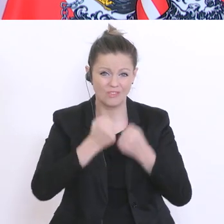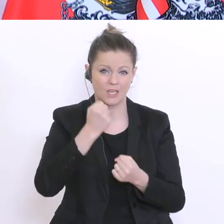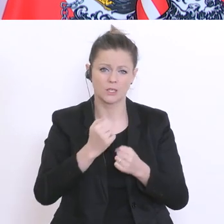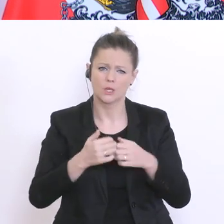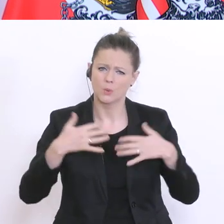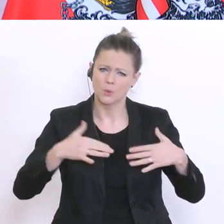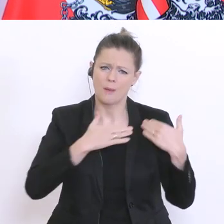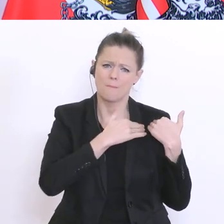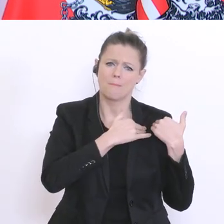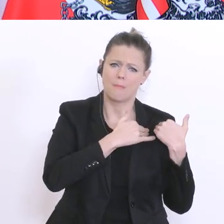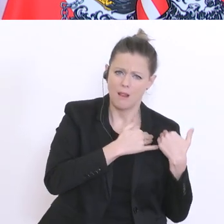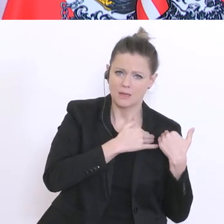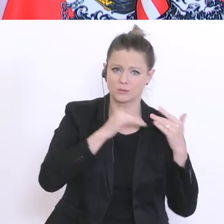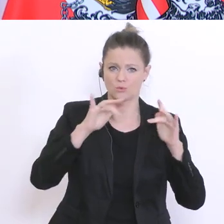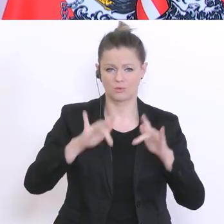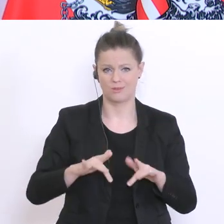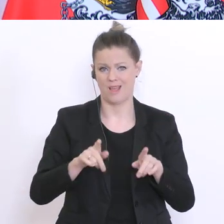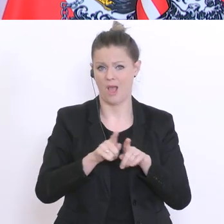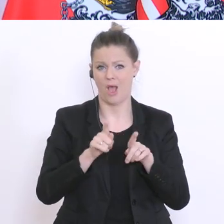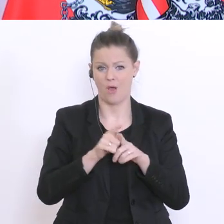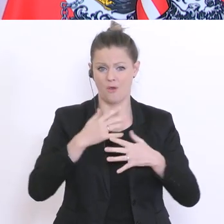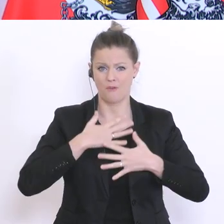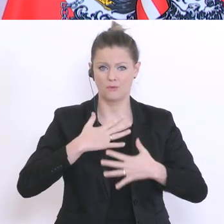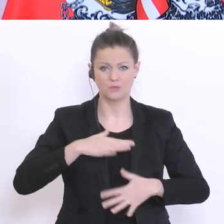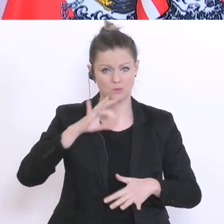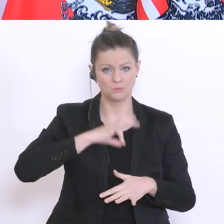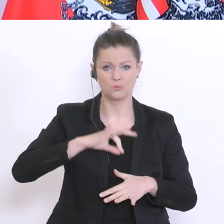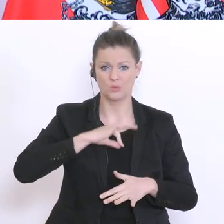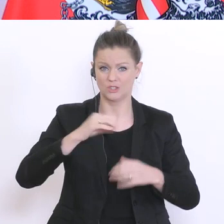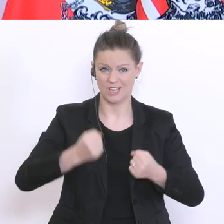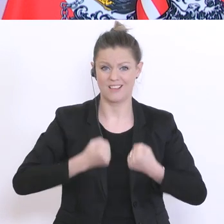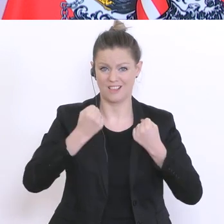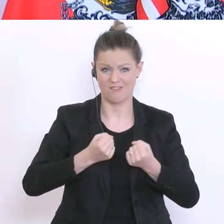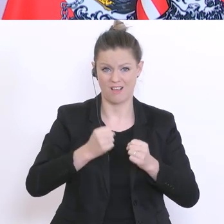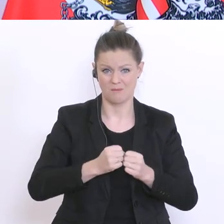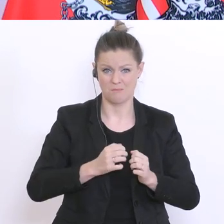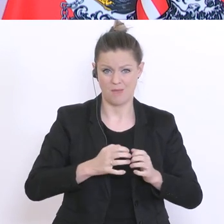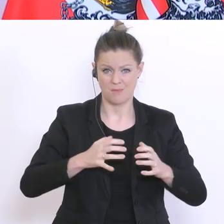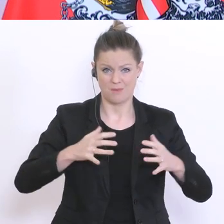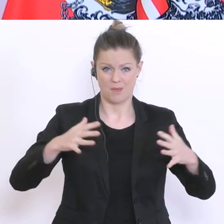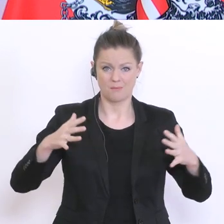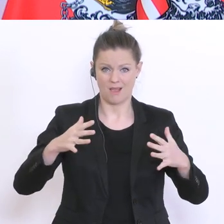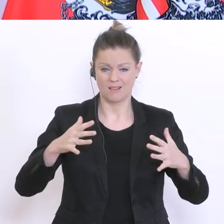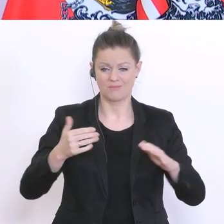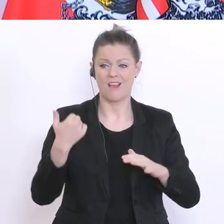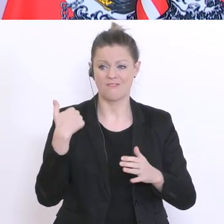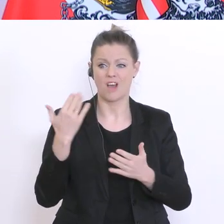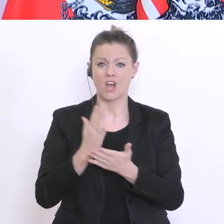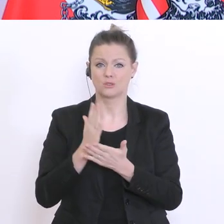Zunahme der physischen und psychischen Gewalt warnten zu Recht die Ministerinnen Aschbacher,